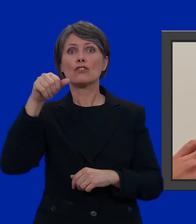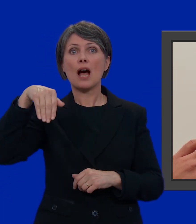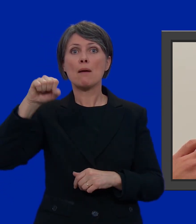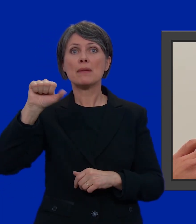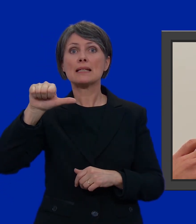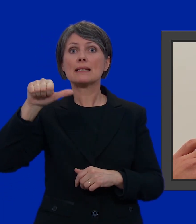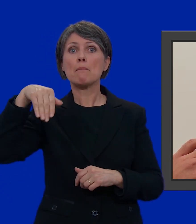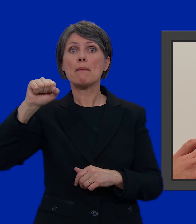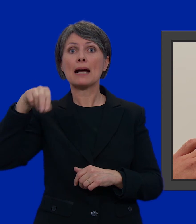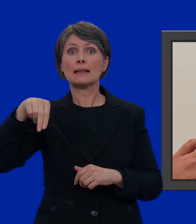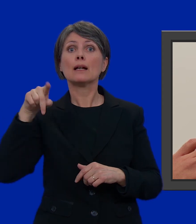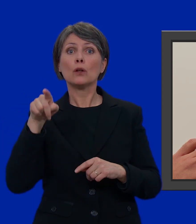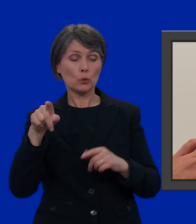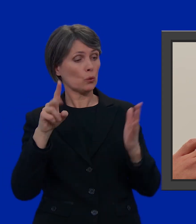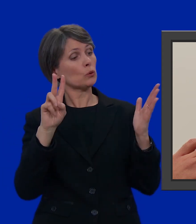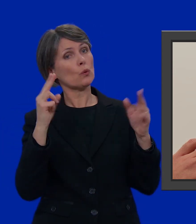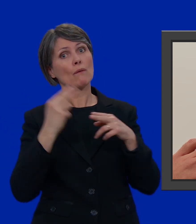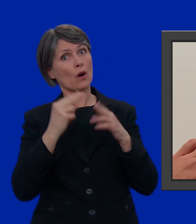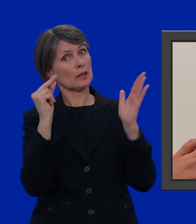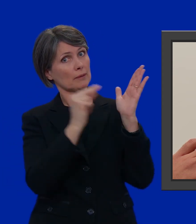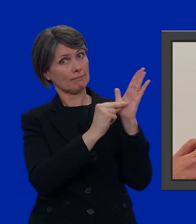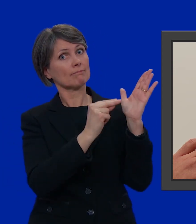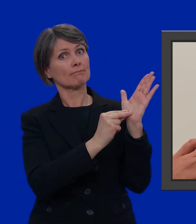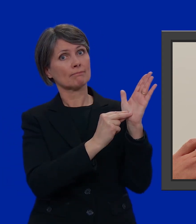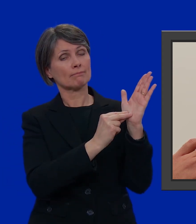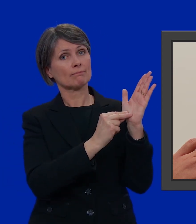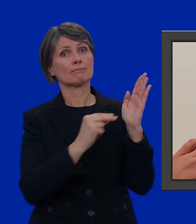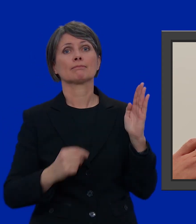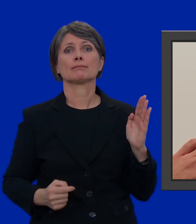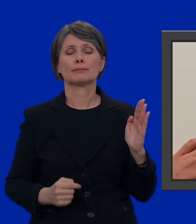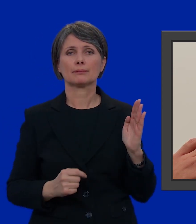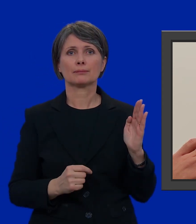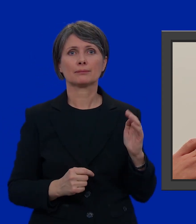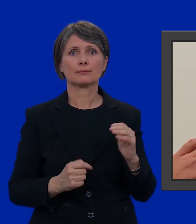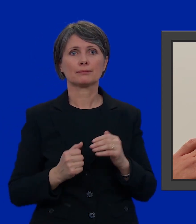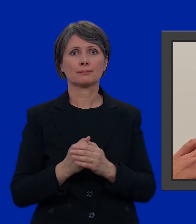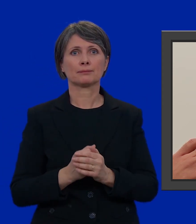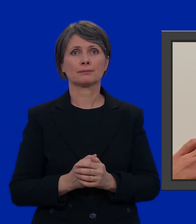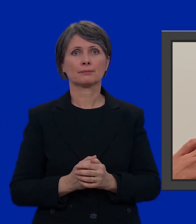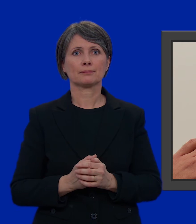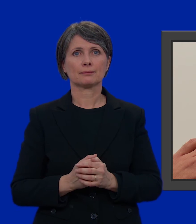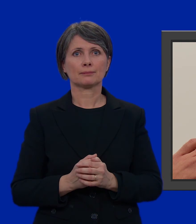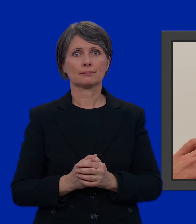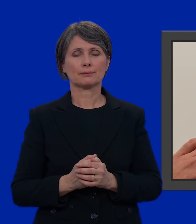lui lo scrivo due volte.